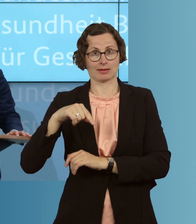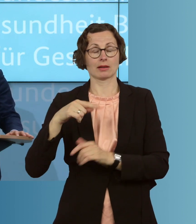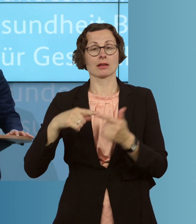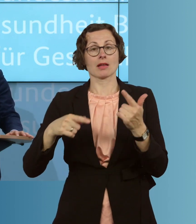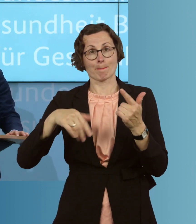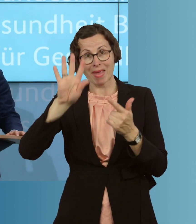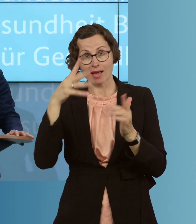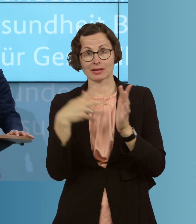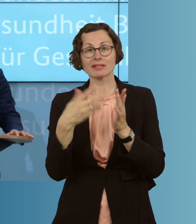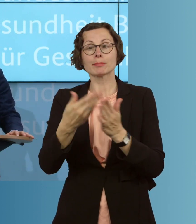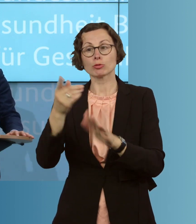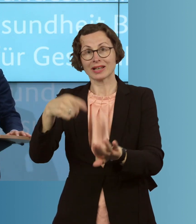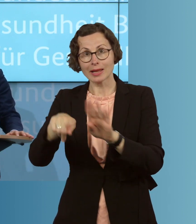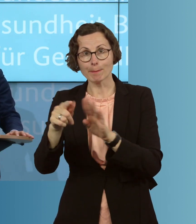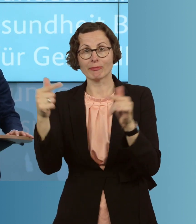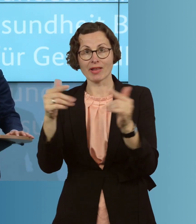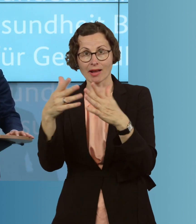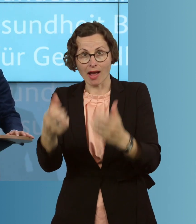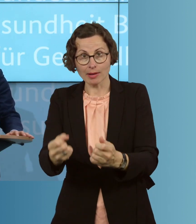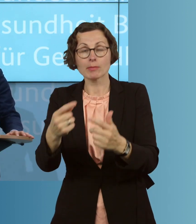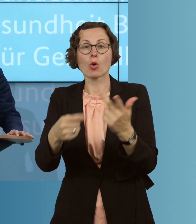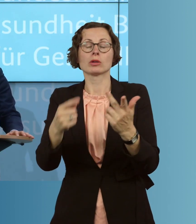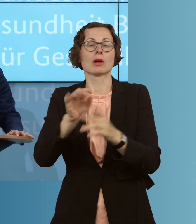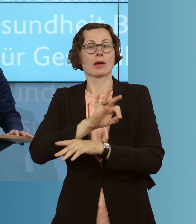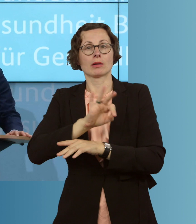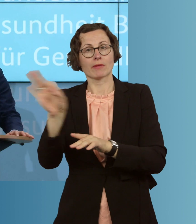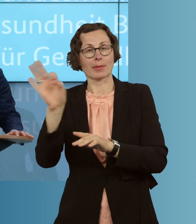in Pflegeheimen und erweitern die Meldepflichten. Dieses Update wird uns